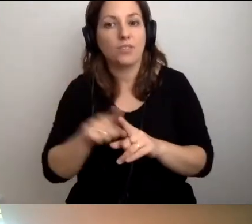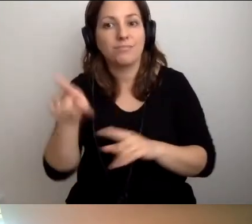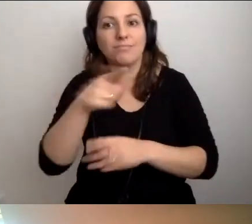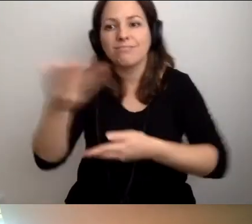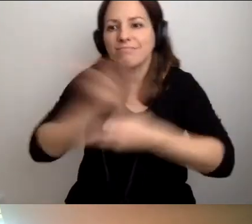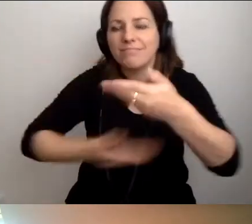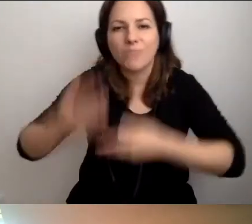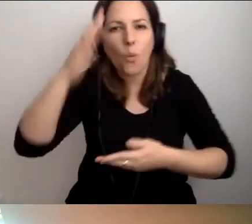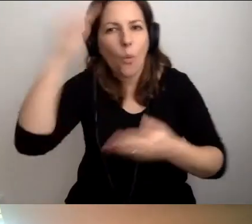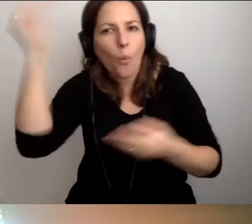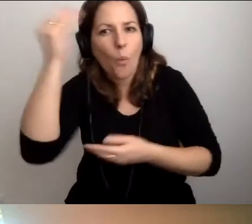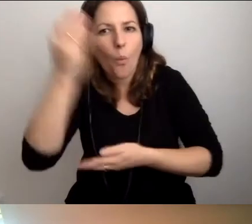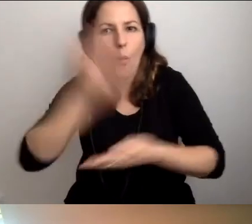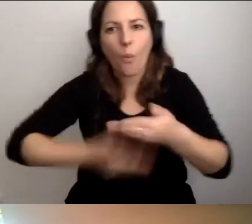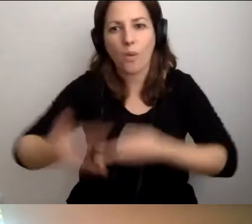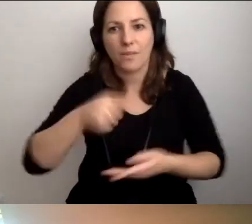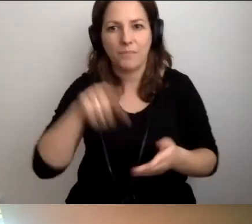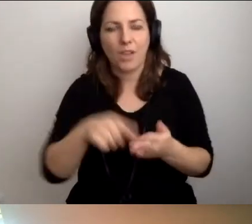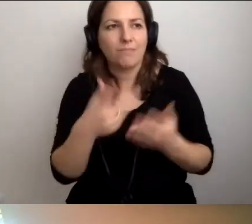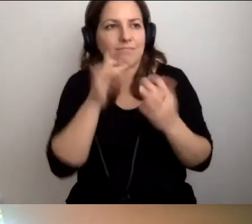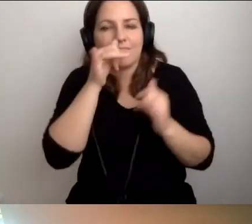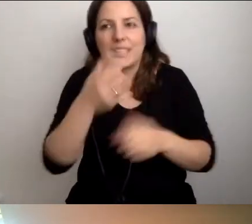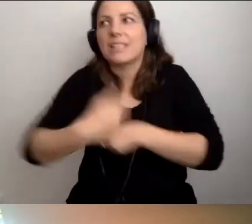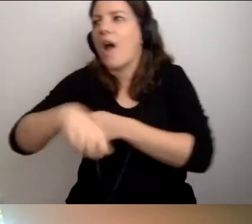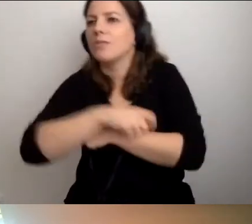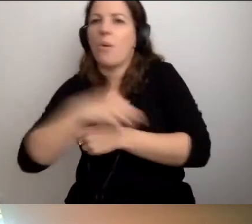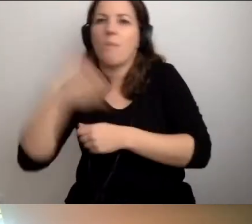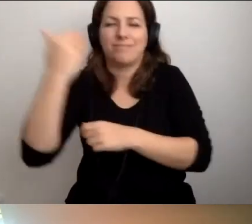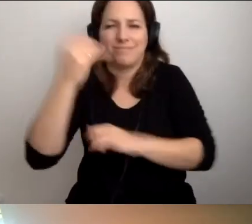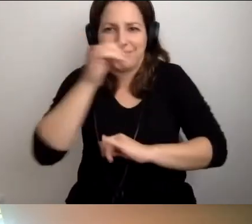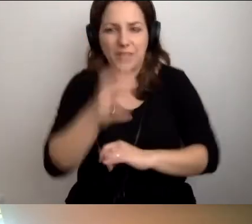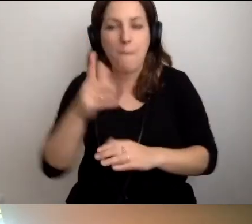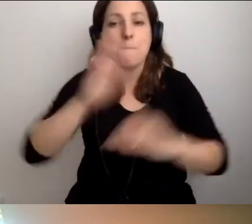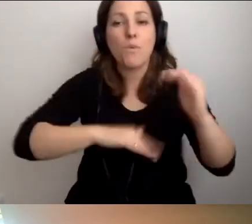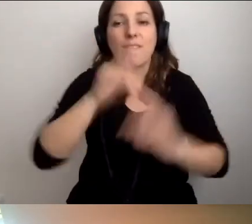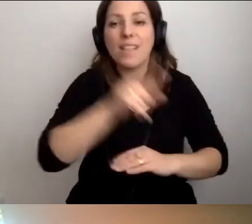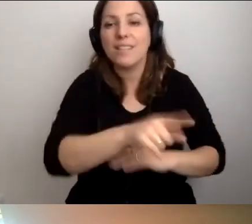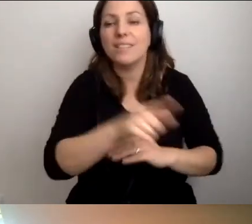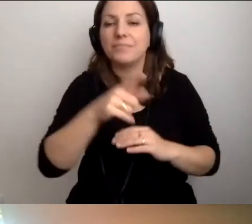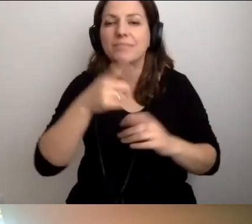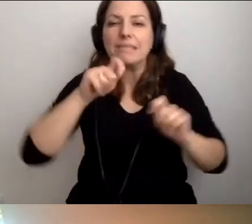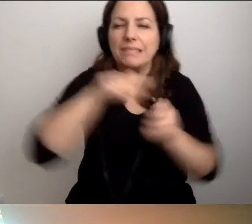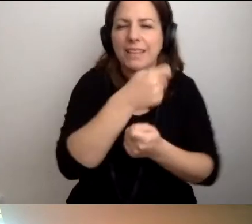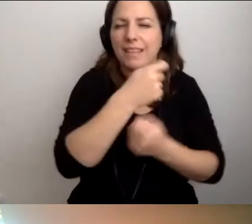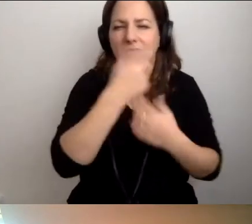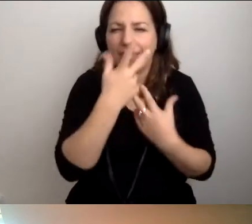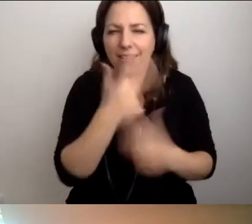Tak. To jest nie do zastąpienia. Świat budowany nienachalnie jest znakomity.